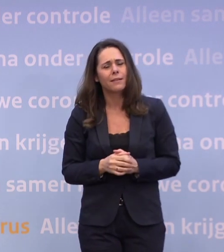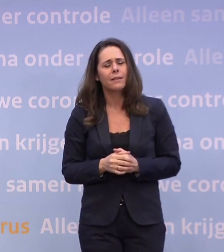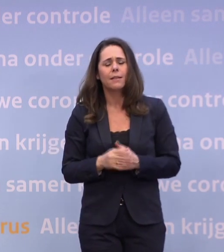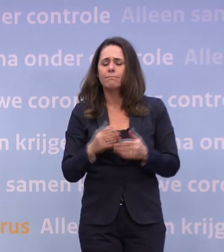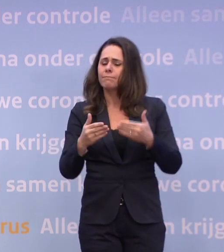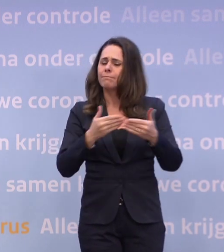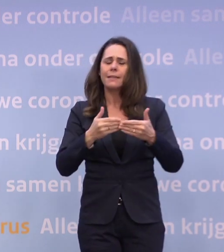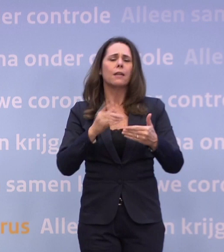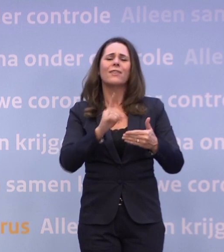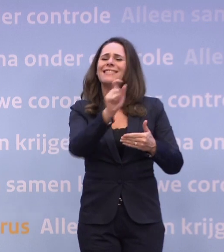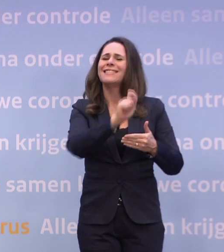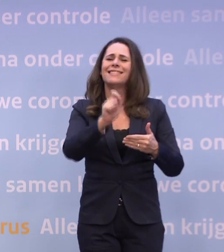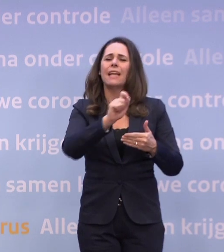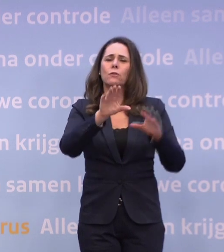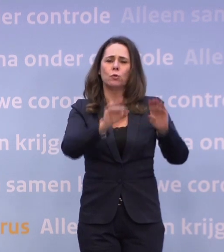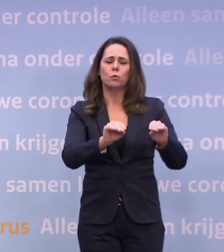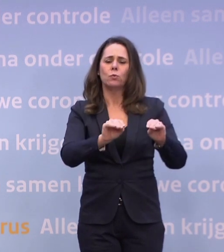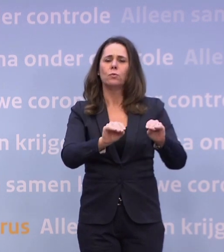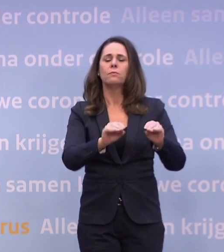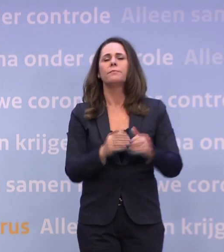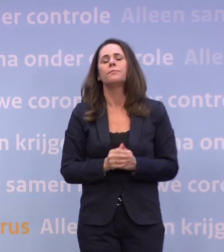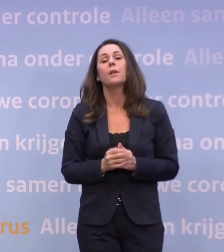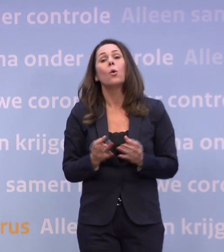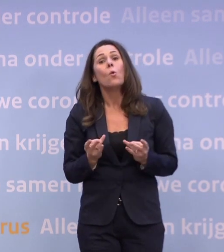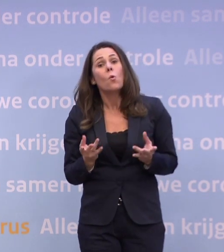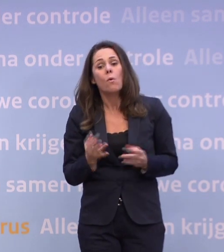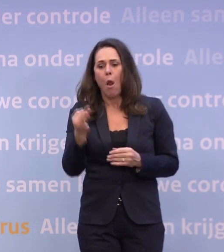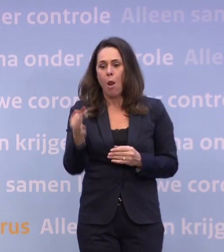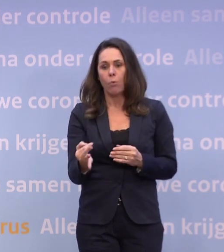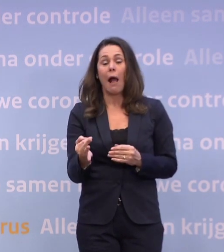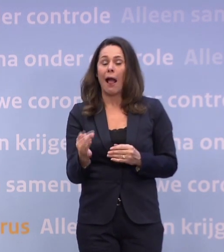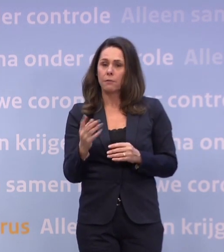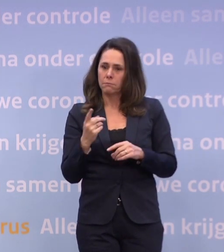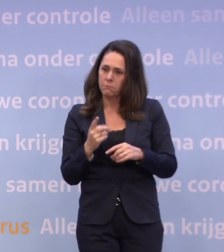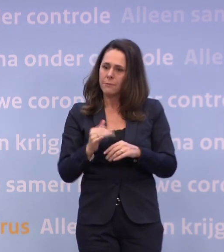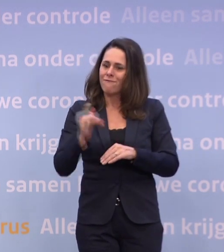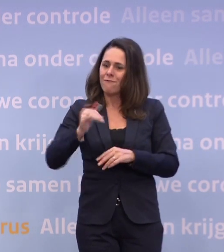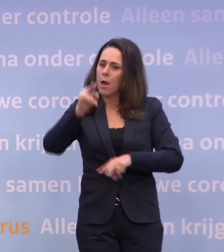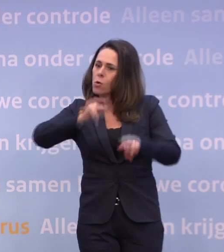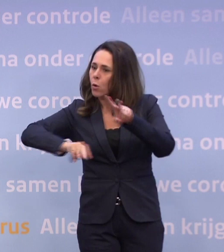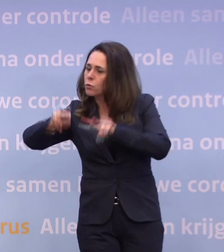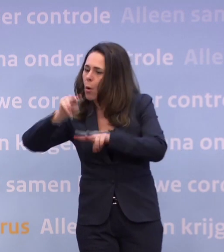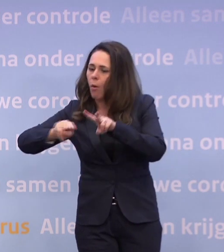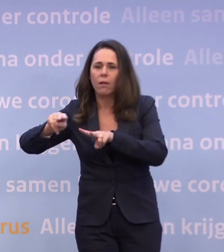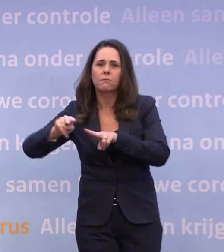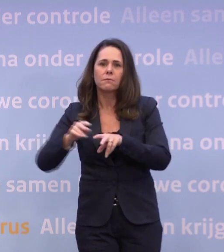Dat doen we lokaal en heel gecontroleerd... ...want we willen natuurlijk niet dat het virus hierdoor extra kansen krijgt.